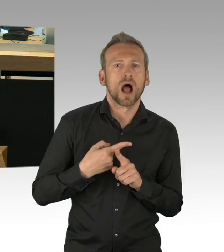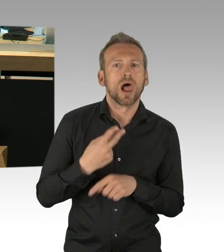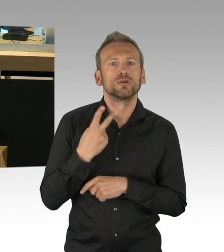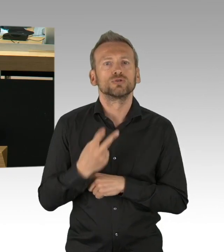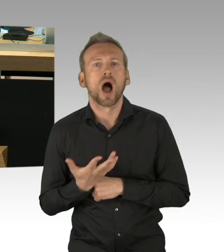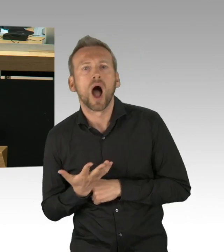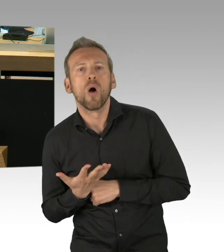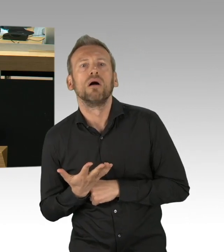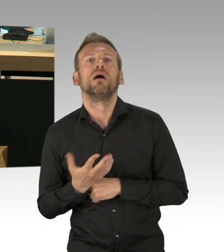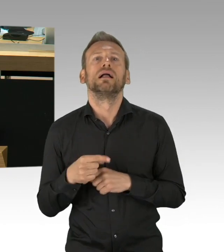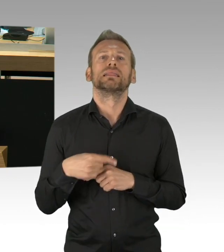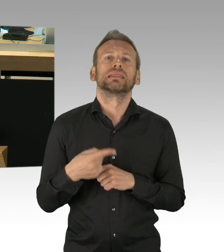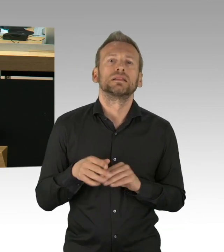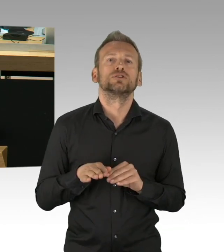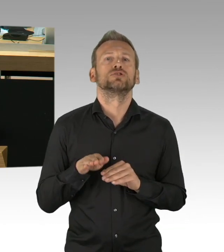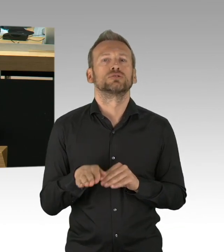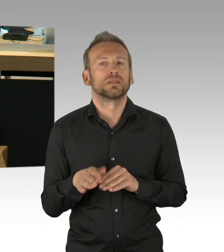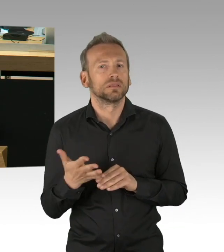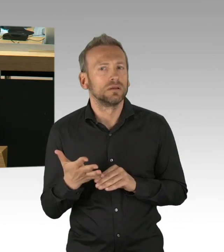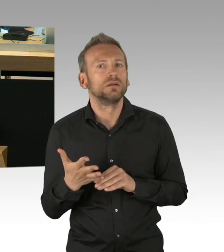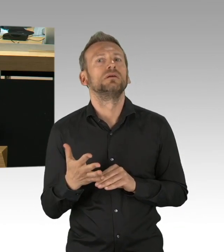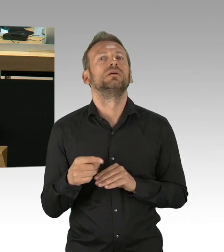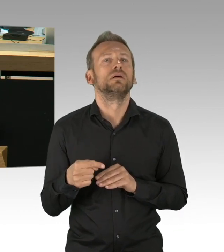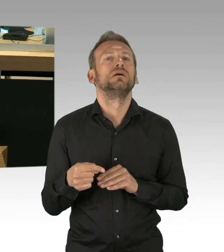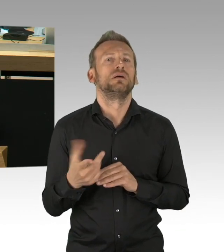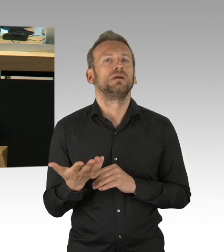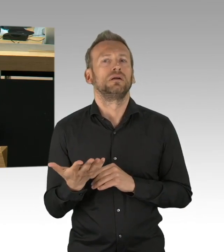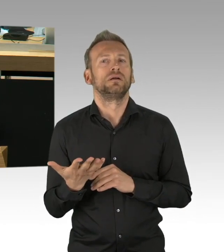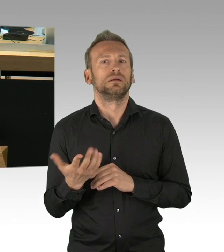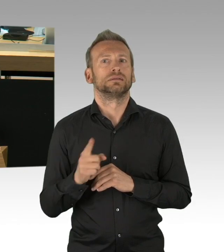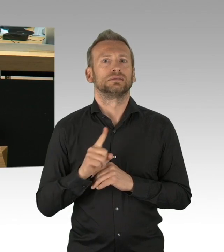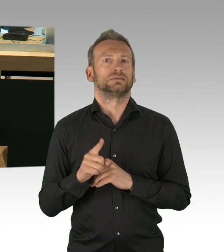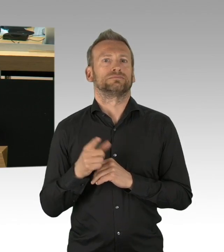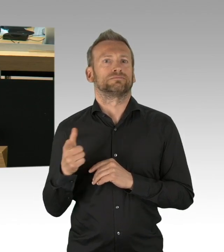gerade diese Ungleichheit, die eben benannt worden ist, zu vermeiden und ein hochwertiges Abitur zu ermöglichen